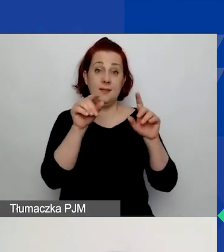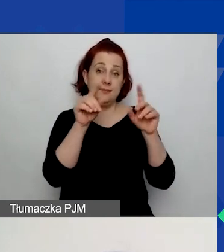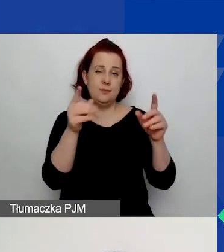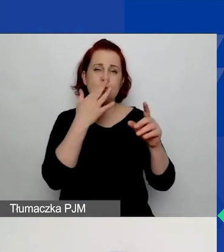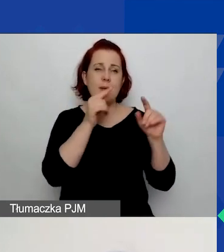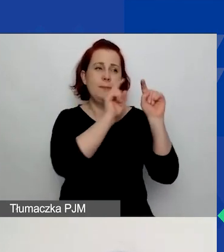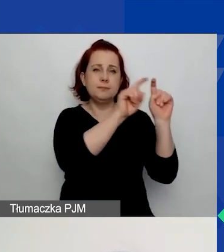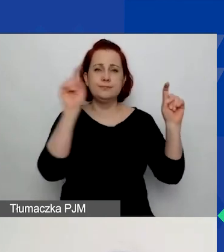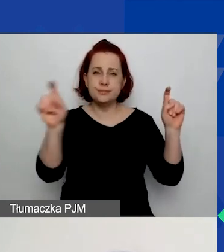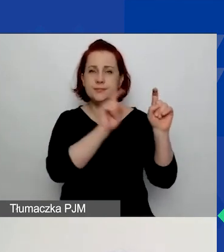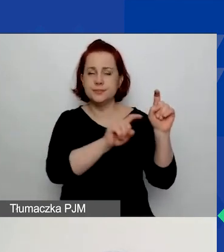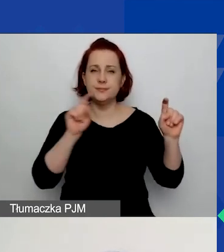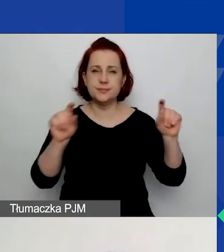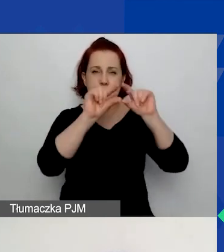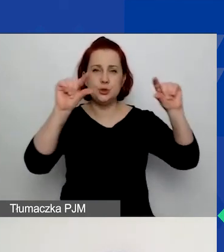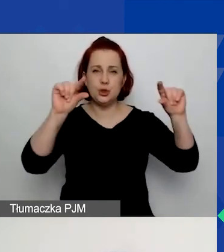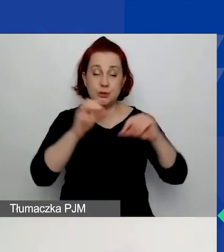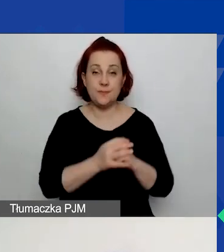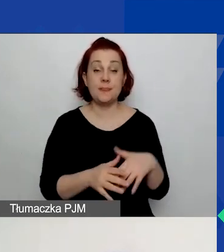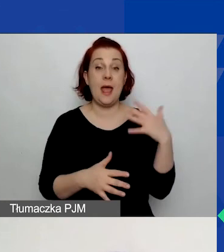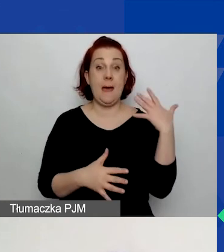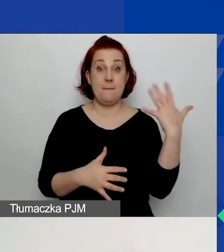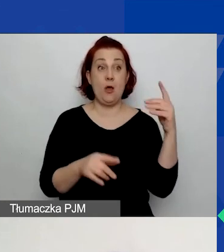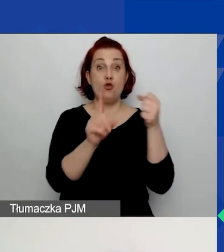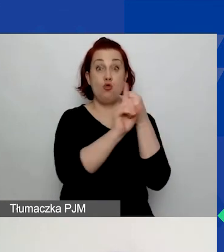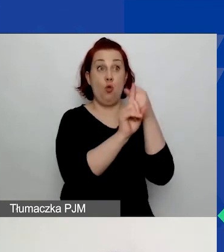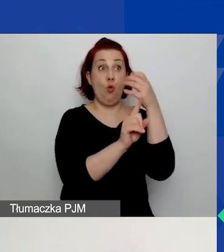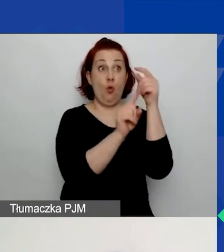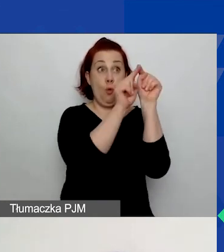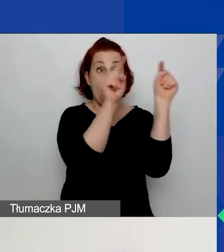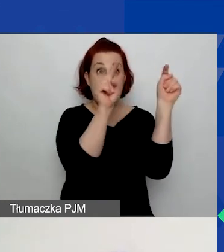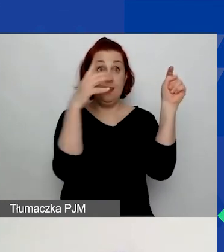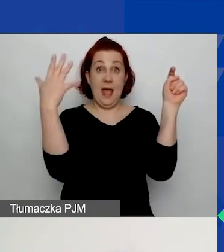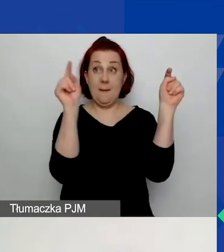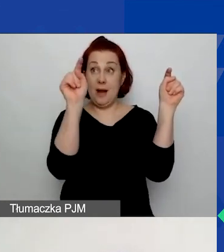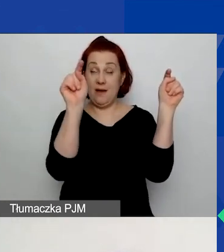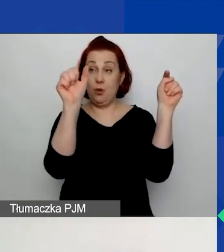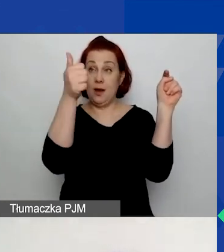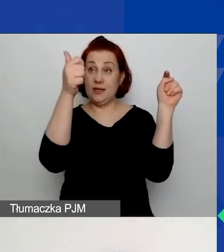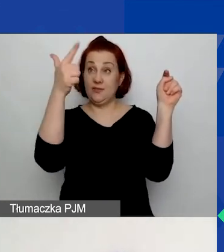Na prawo od numeru wniosku znajdują się te cztery przyciski do pobrania PDF,